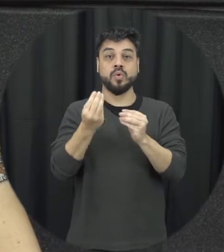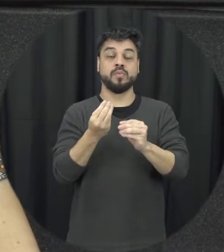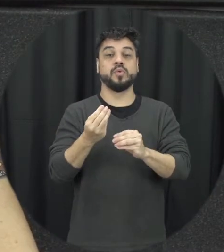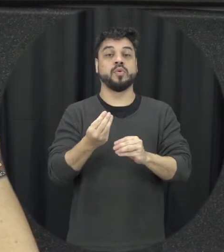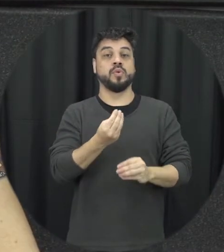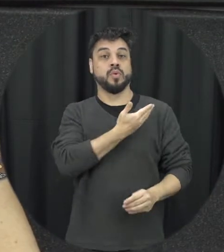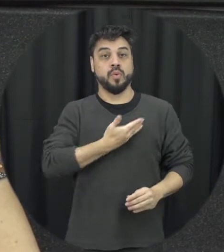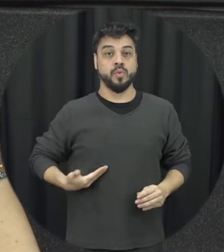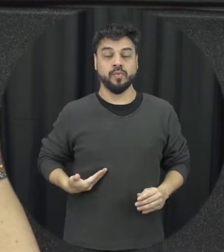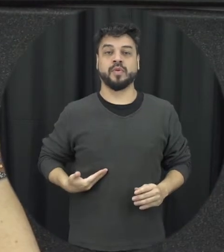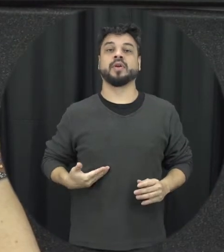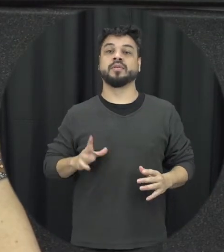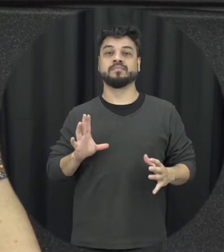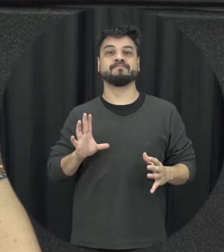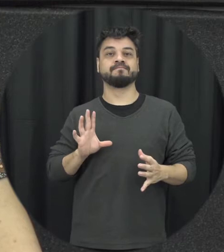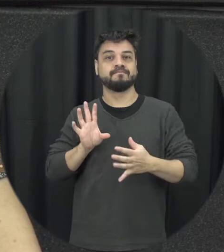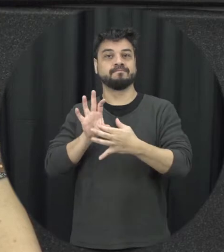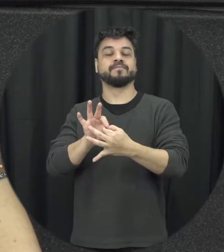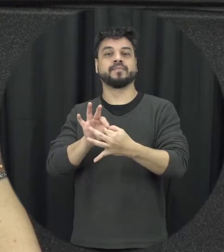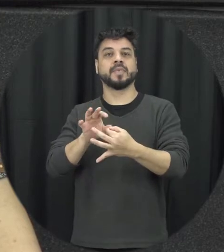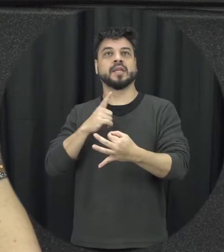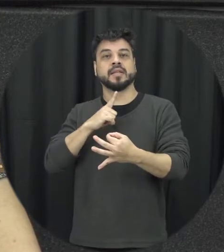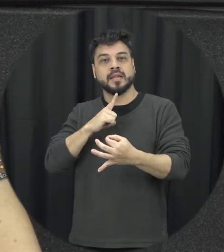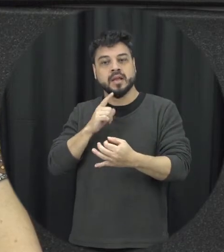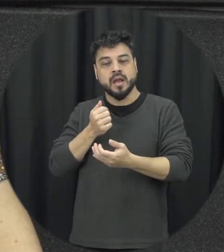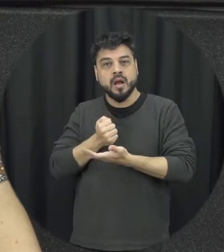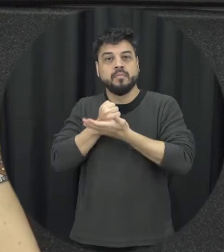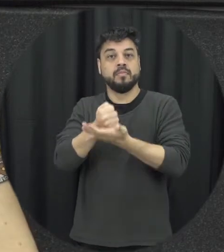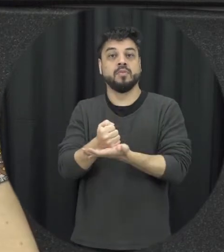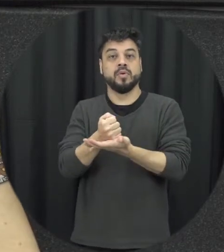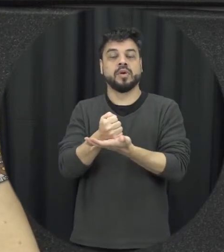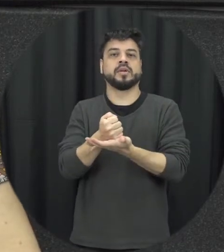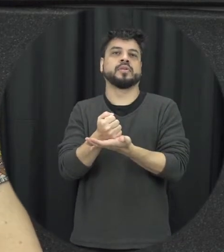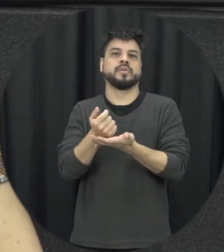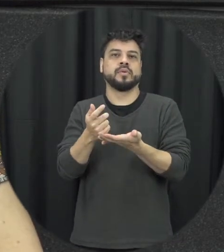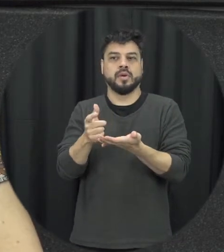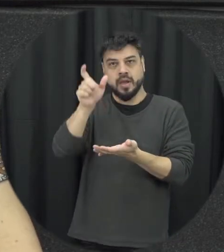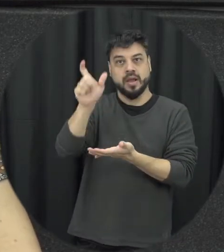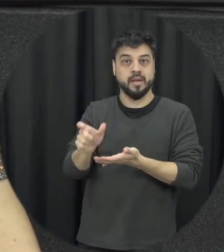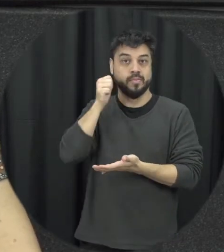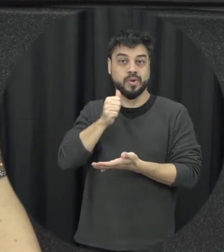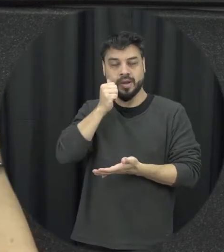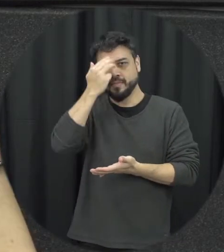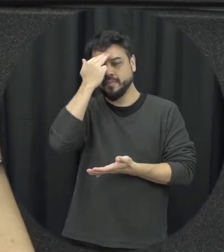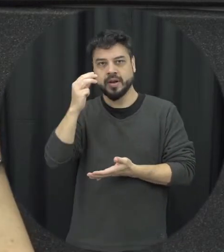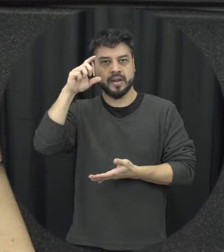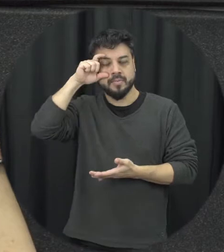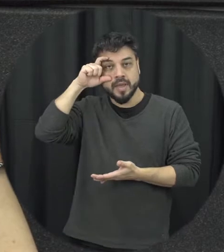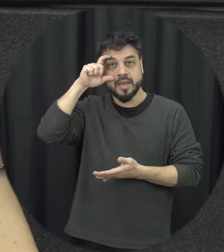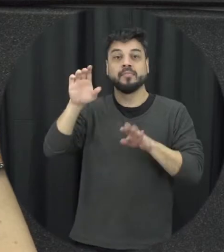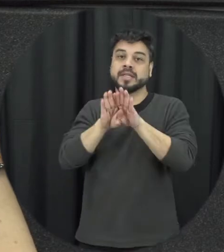da reparando um essa punição a Maria da Penha especificamente mais que isso vale para todas as